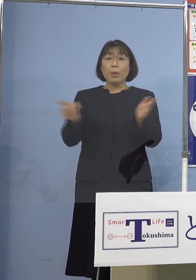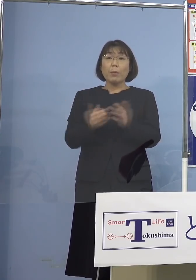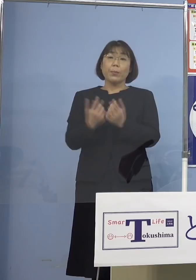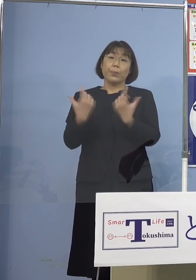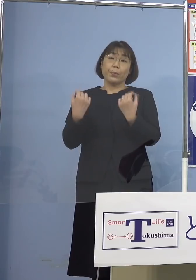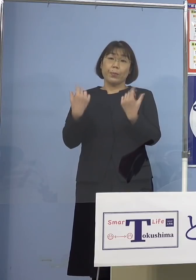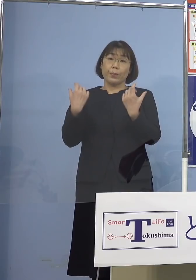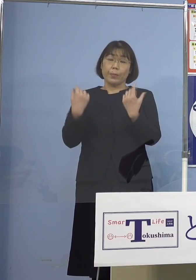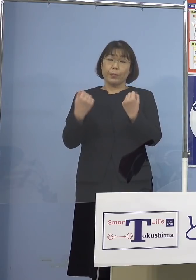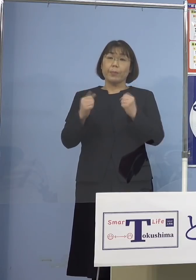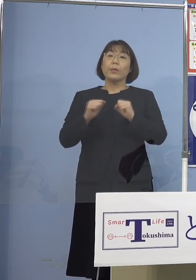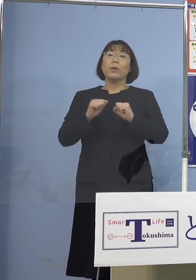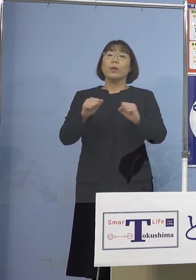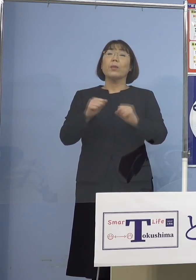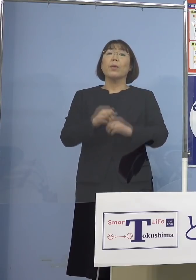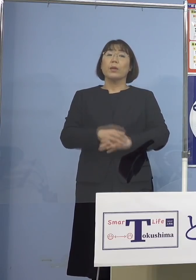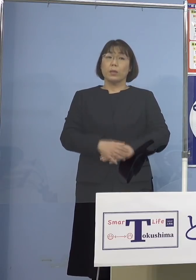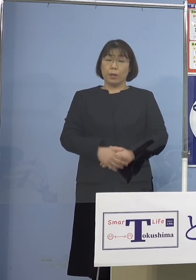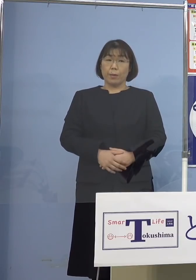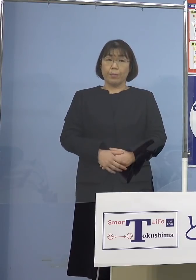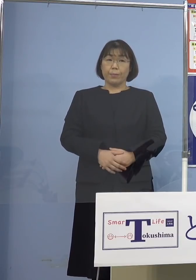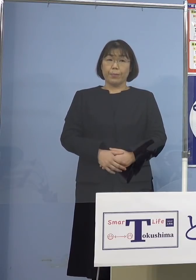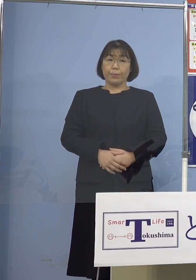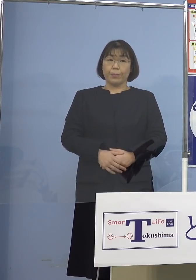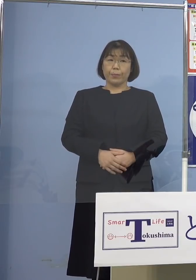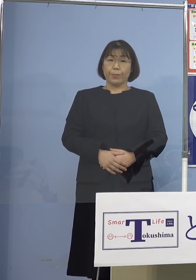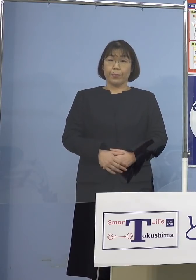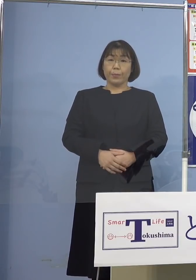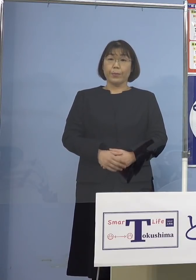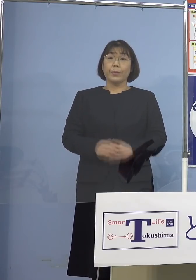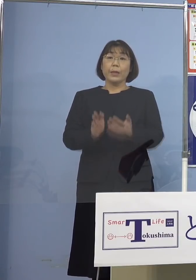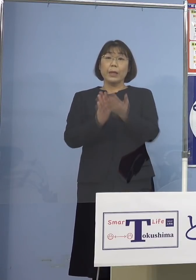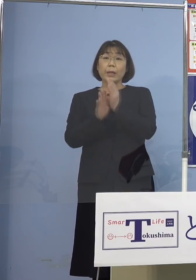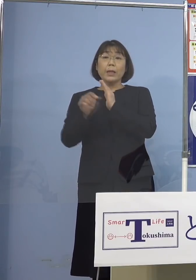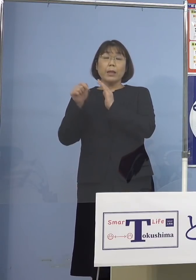とらせていただいております そして県としての体制強化